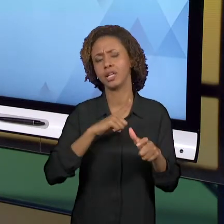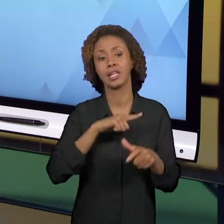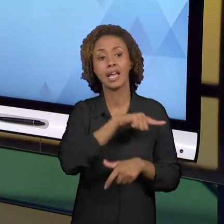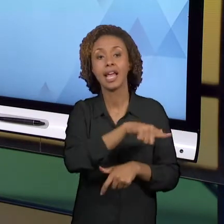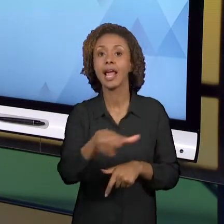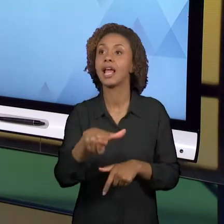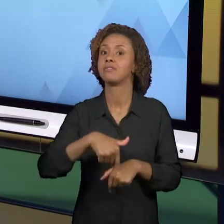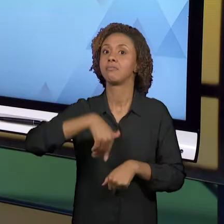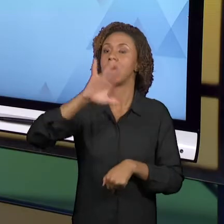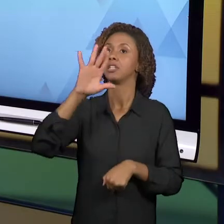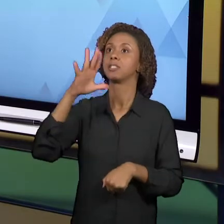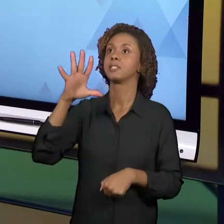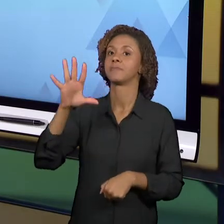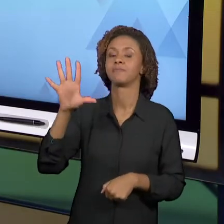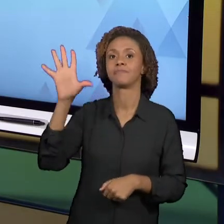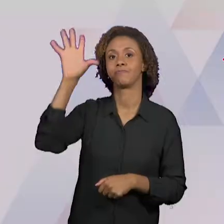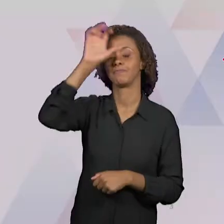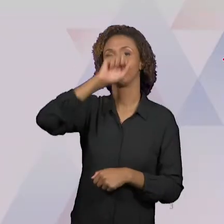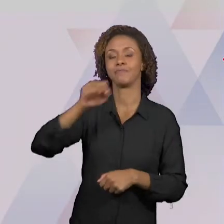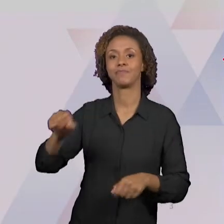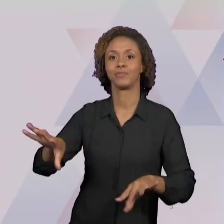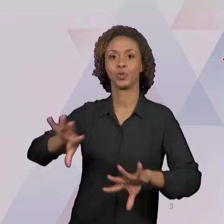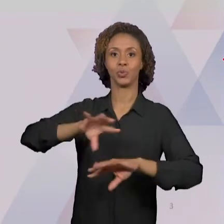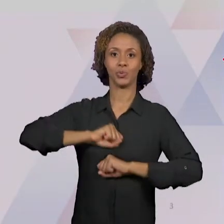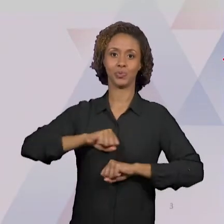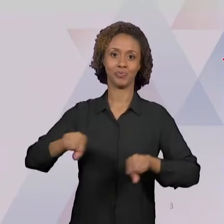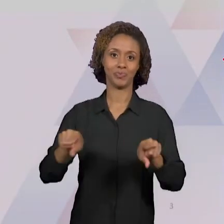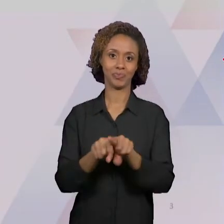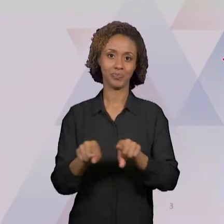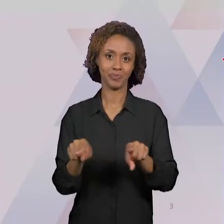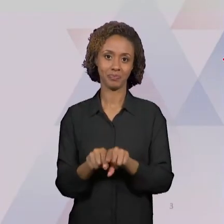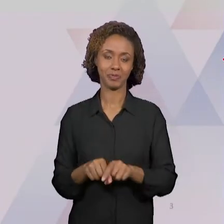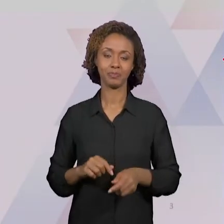ALÉM DISSO, NÓS DEMOS UMA PASSADA EM ALGUNS